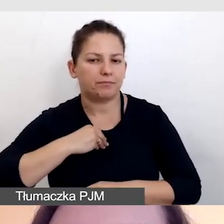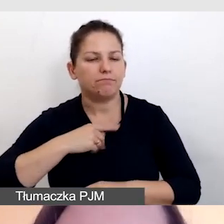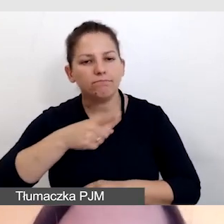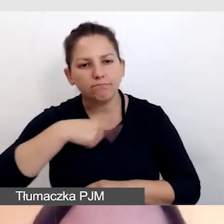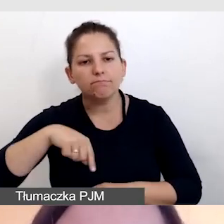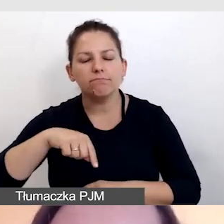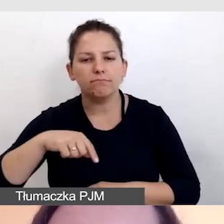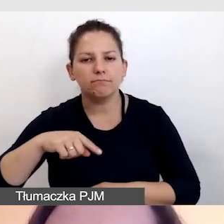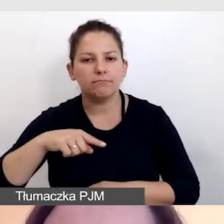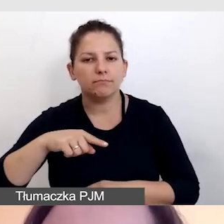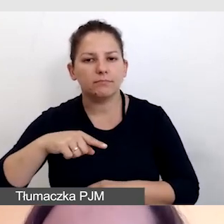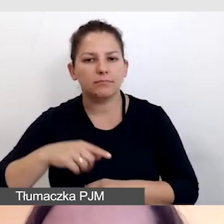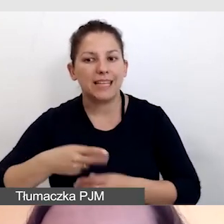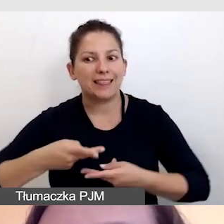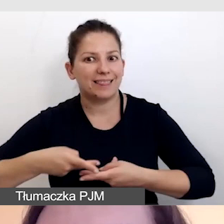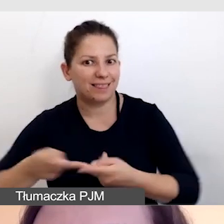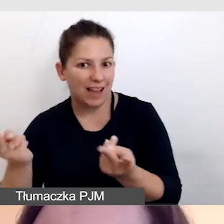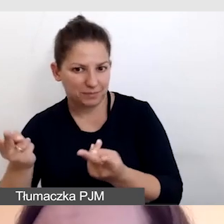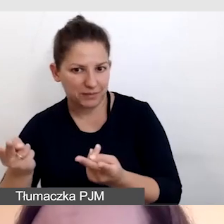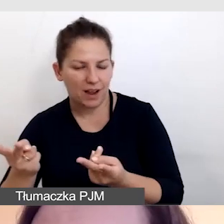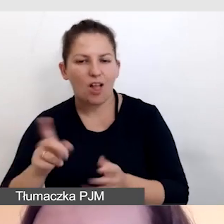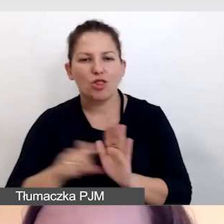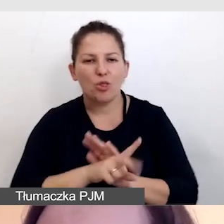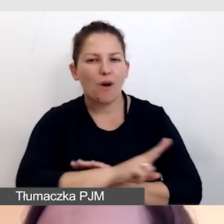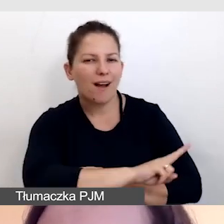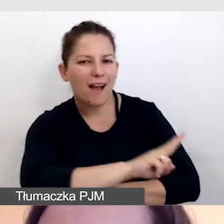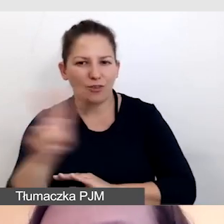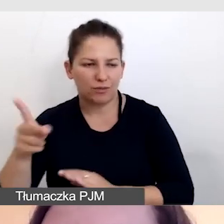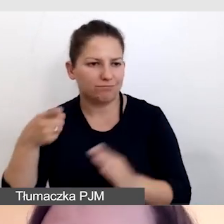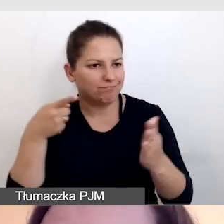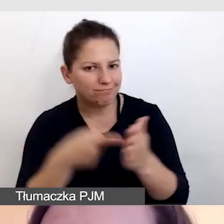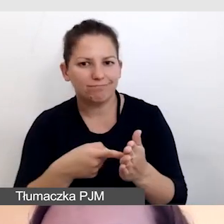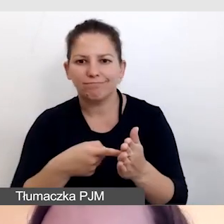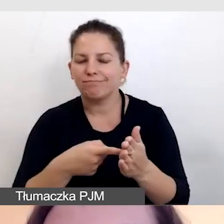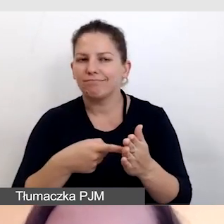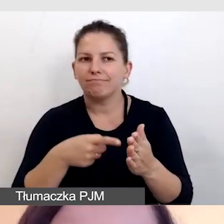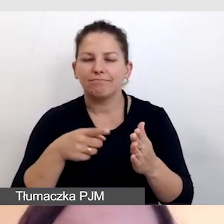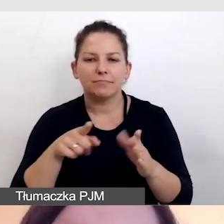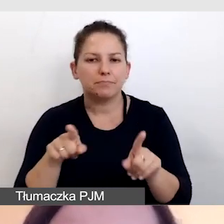by transmisja do każdego dotarła, jak trzeba.